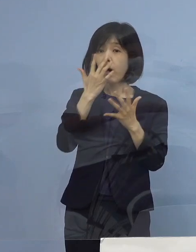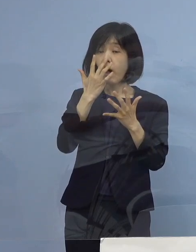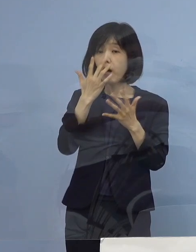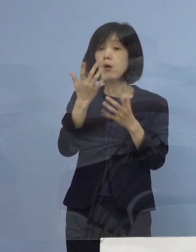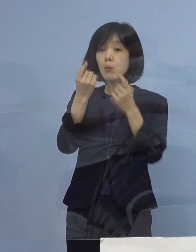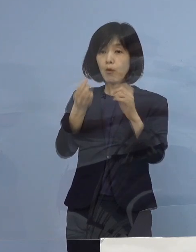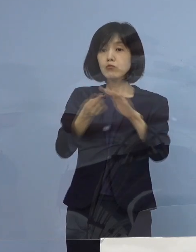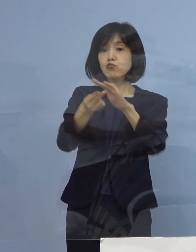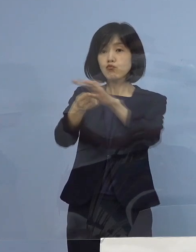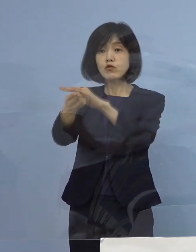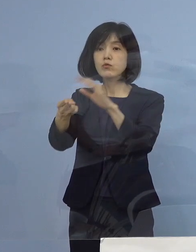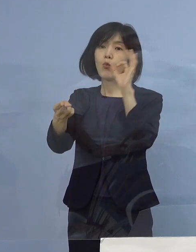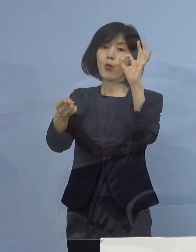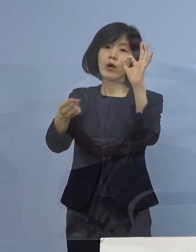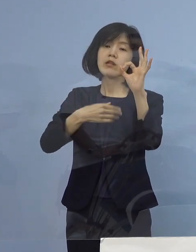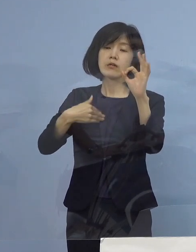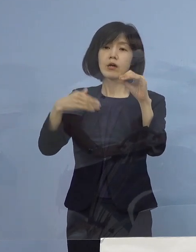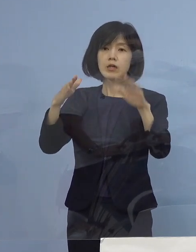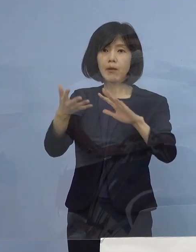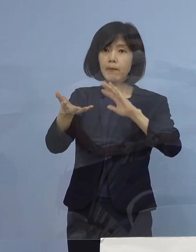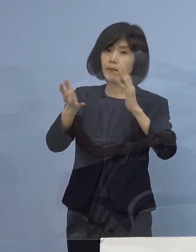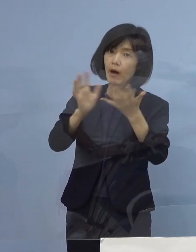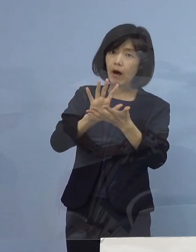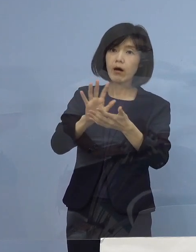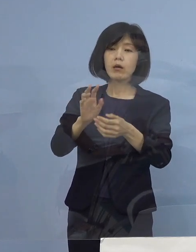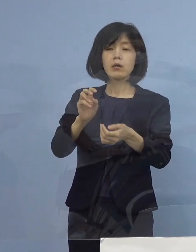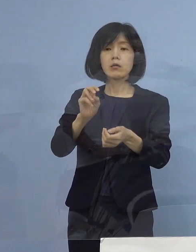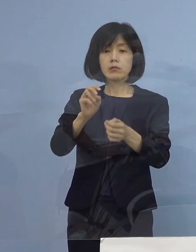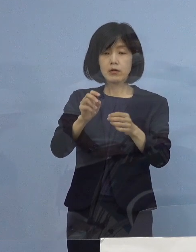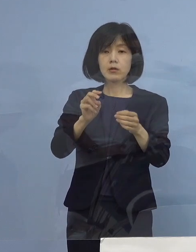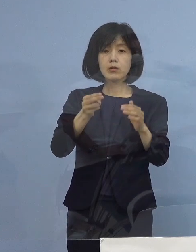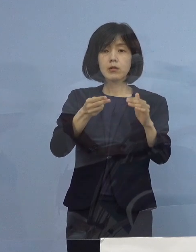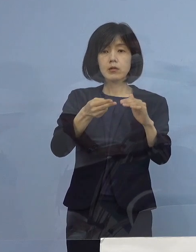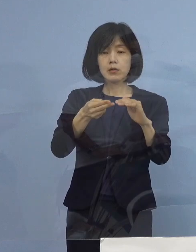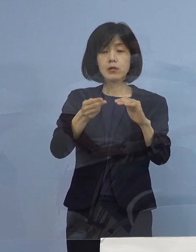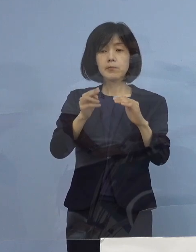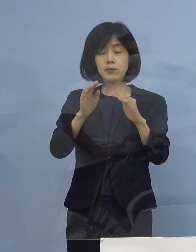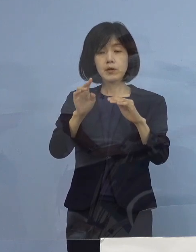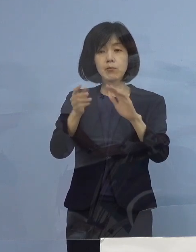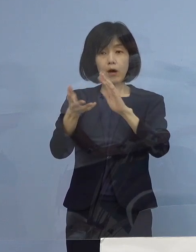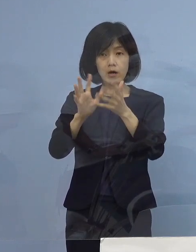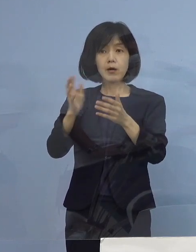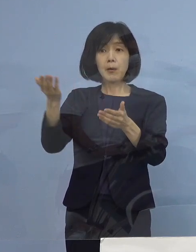状況が変わってきてドクターの判断の基準というの 少しずつ変わってきているんだろうとは思うんですけれども